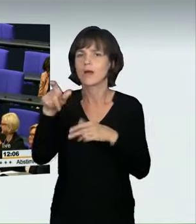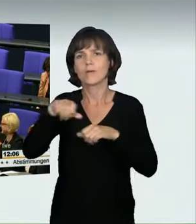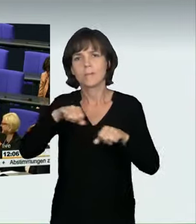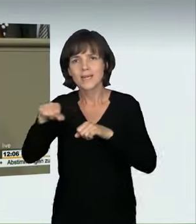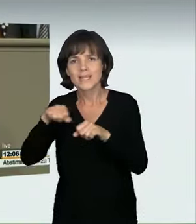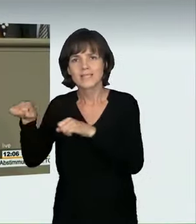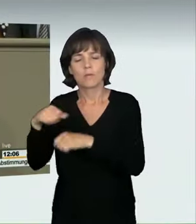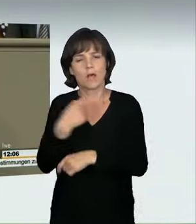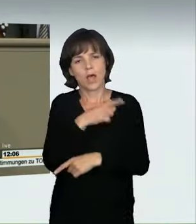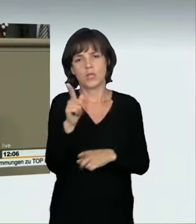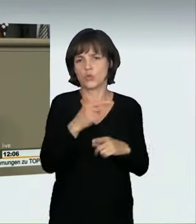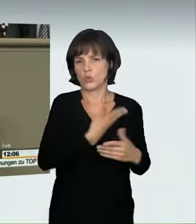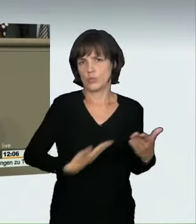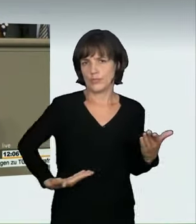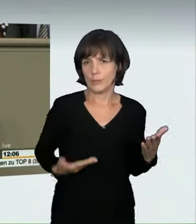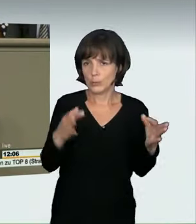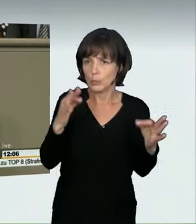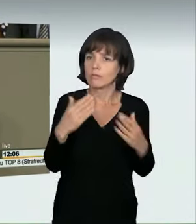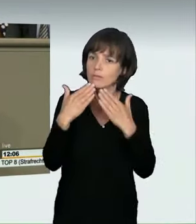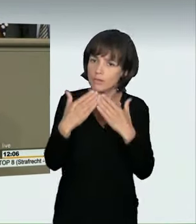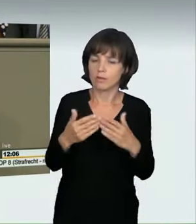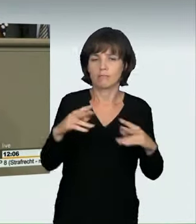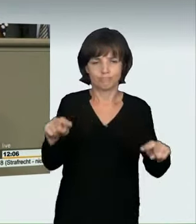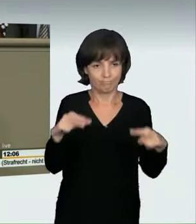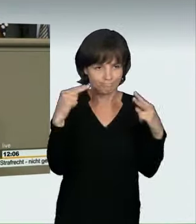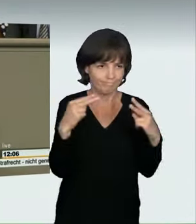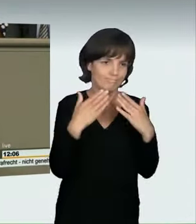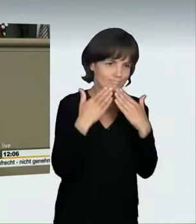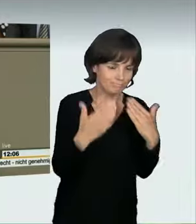damit sind jetzt alle durch Dank beglückt. Ich bedanke mich ganz herzlich für Ihre Aufmerksamkeit.